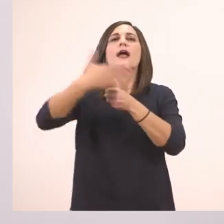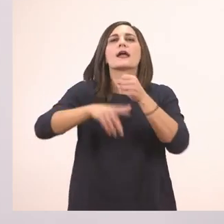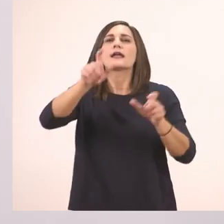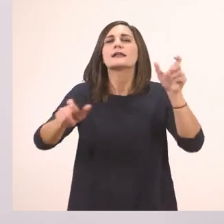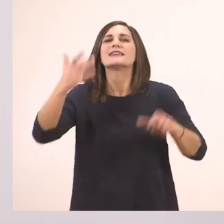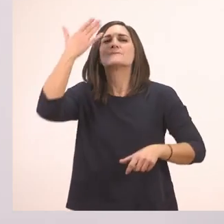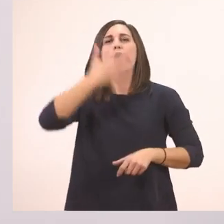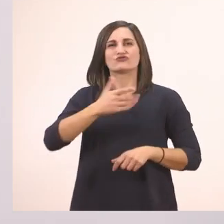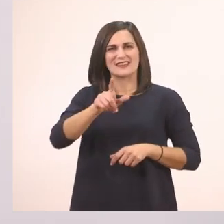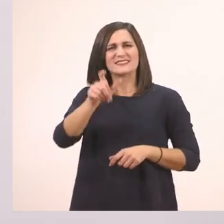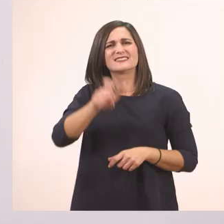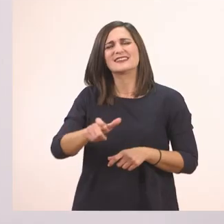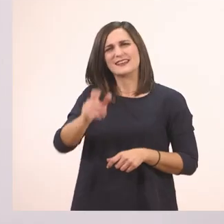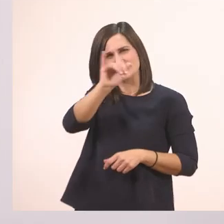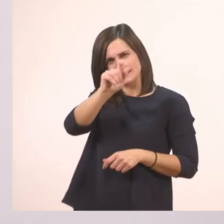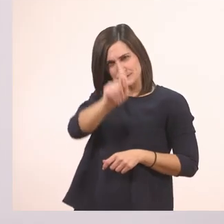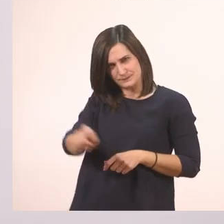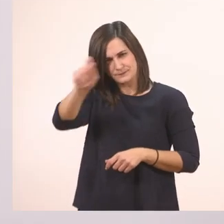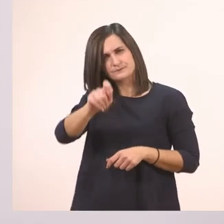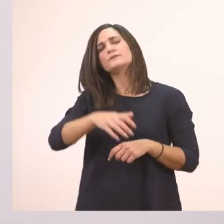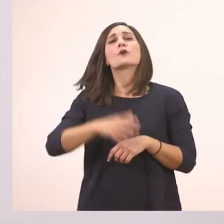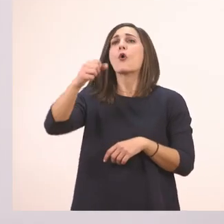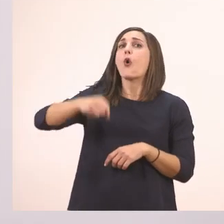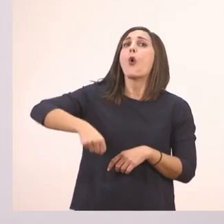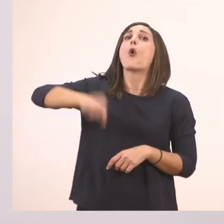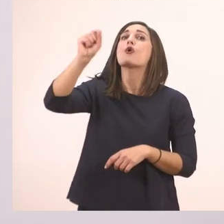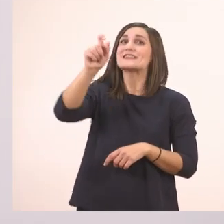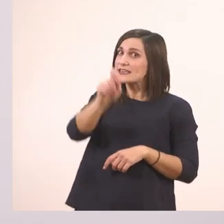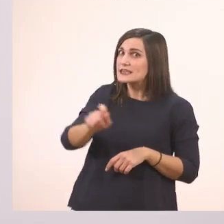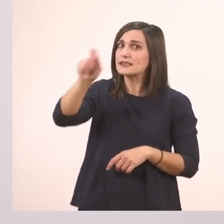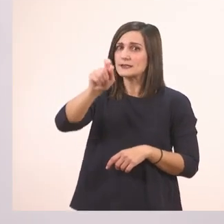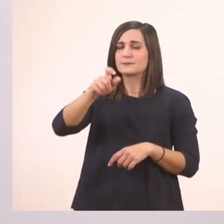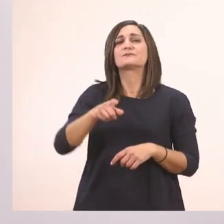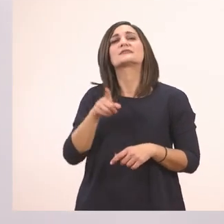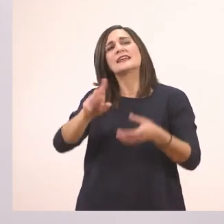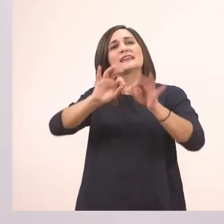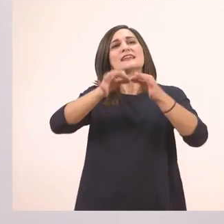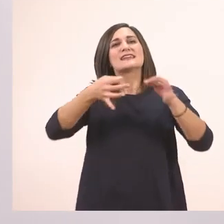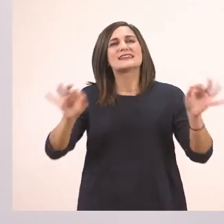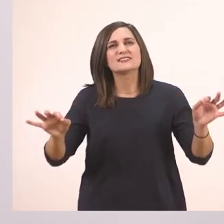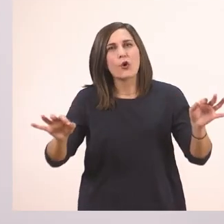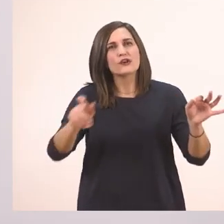Όχι, την ιστορία με τον ιπποπόταμο.